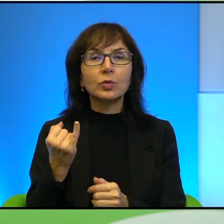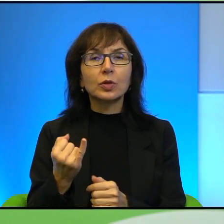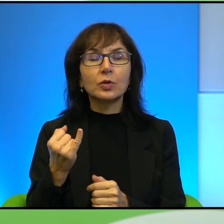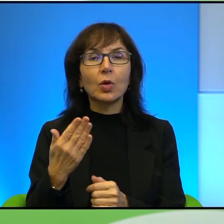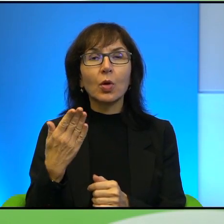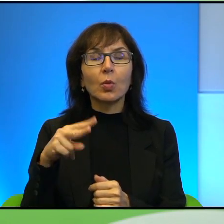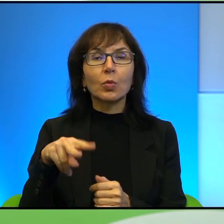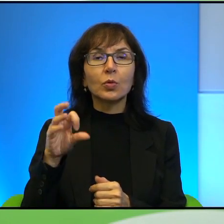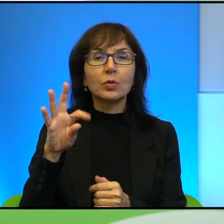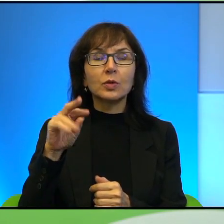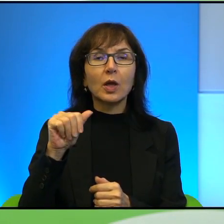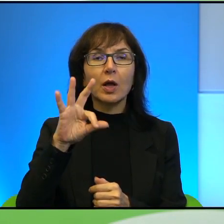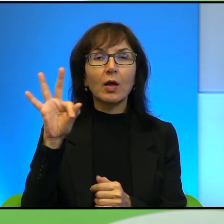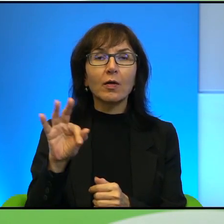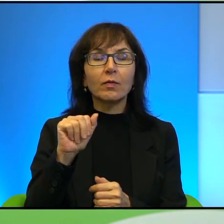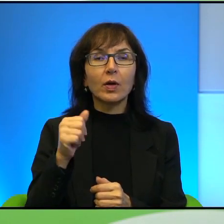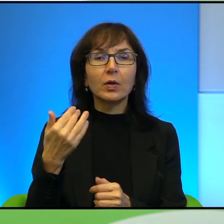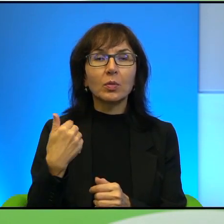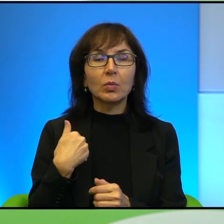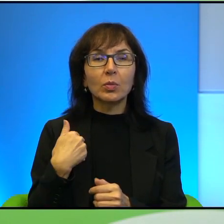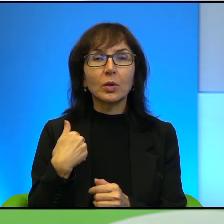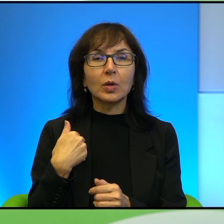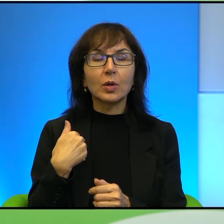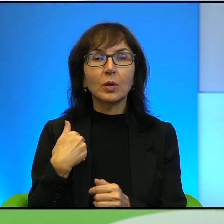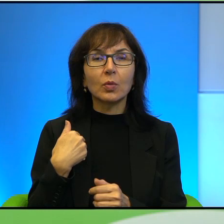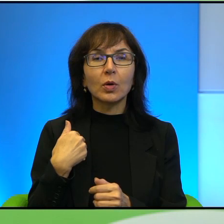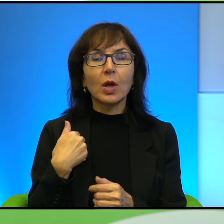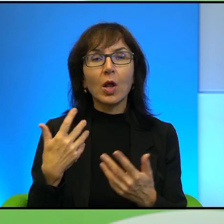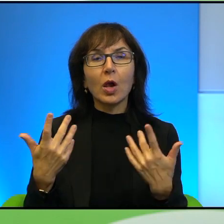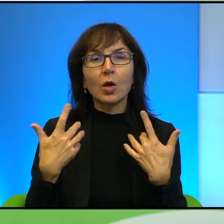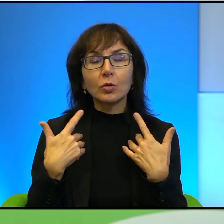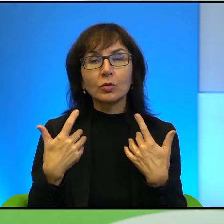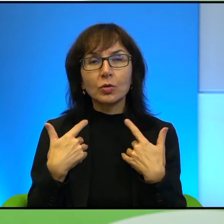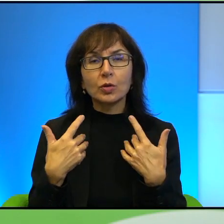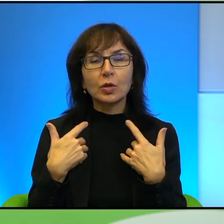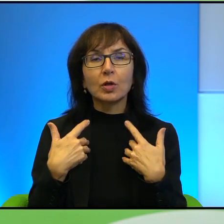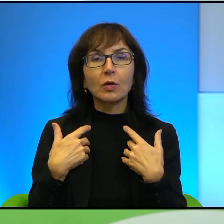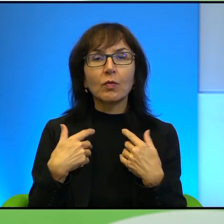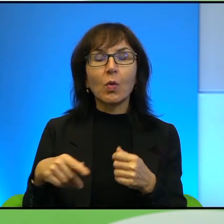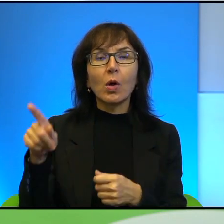który był, był żywą tarczą w rękach izraelskich żołnierzy przez kilka